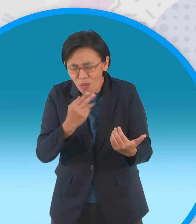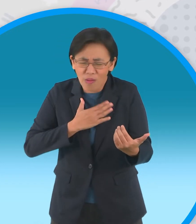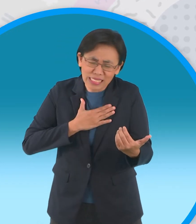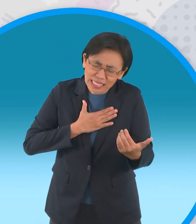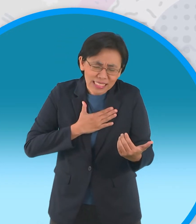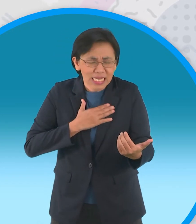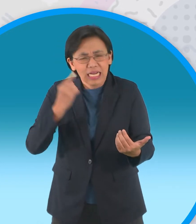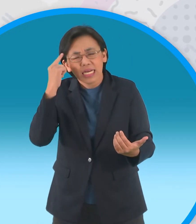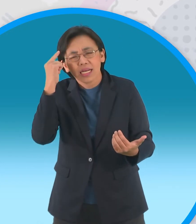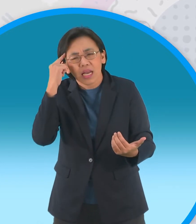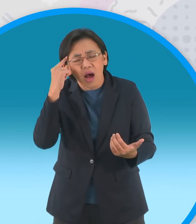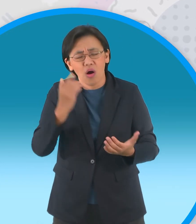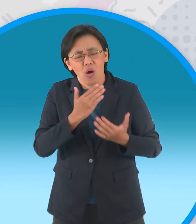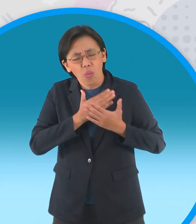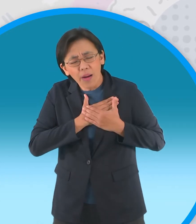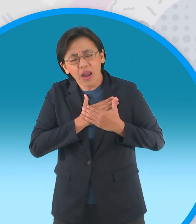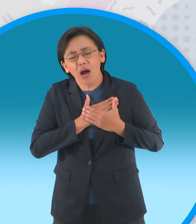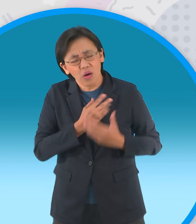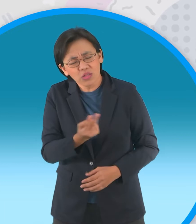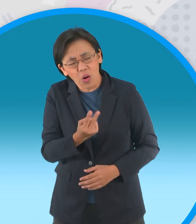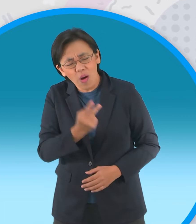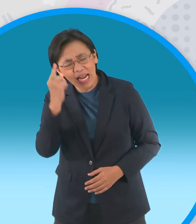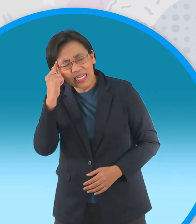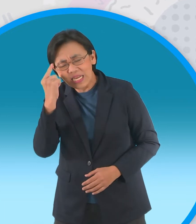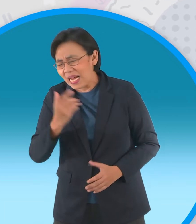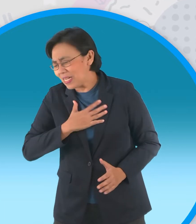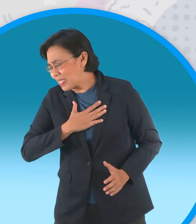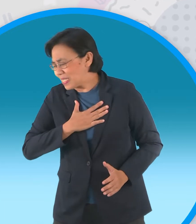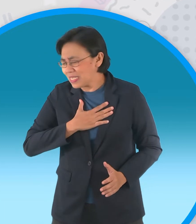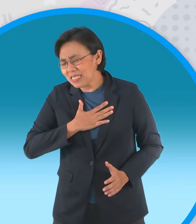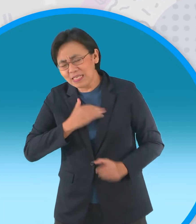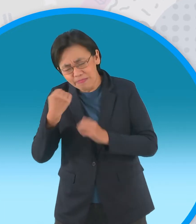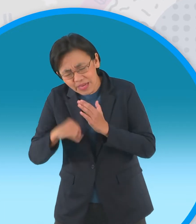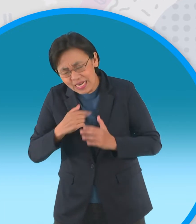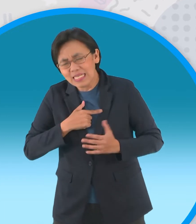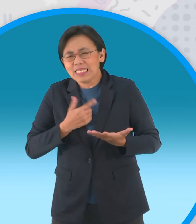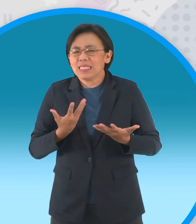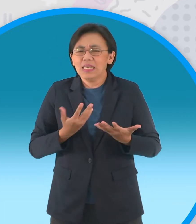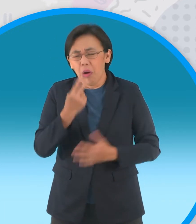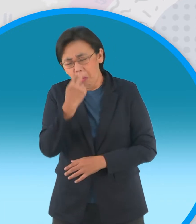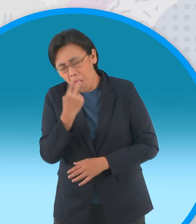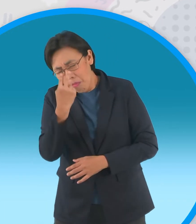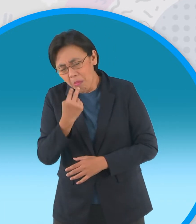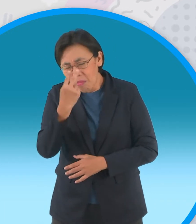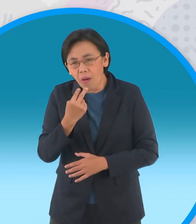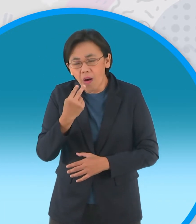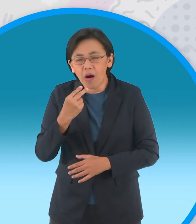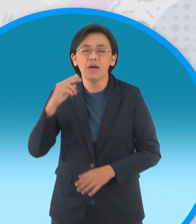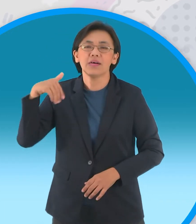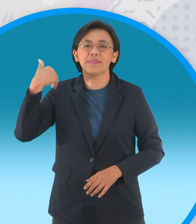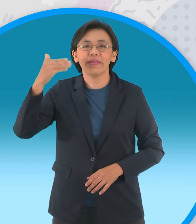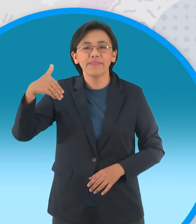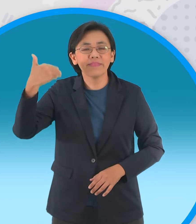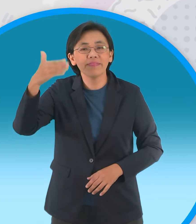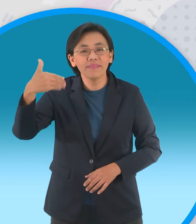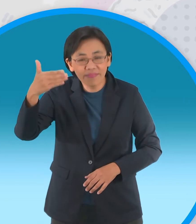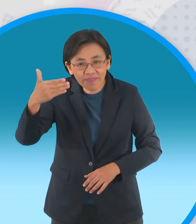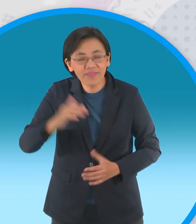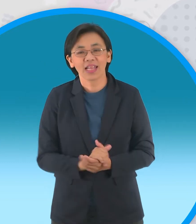คิดทำร้ายความรักของลูกเลย ตั้งแต่นั้นเป็นต้นมาอนุสรณ์แห่งความรัก